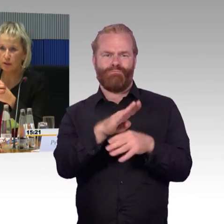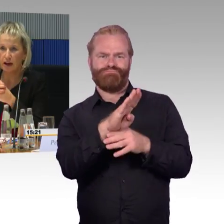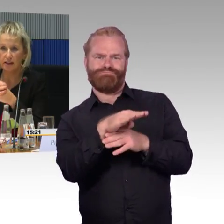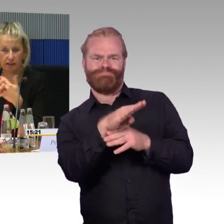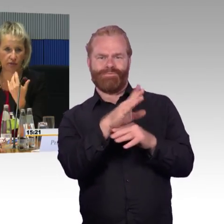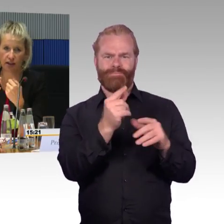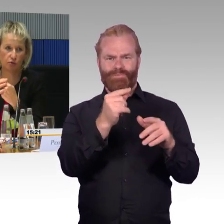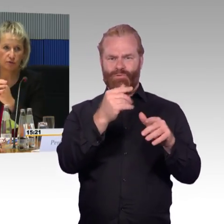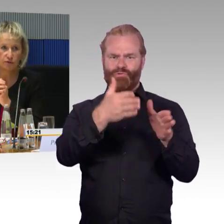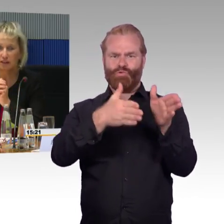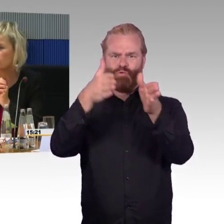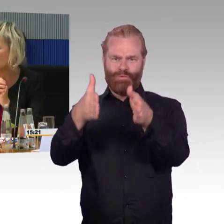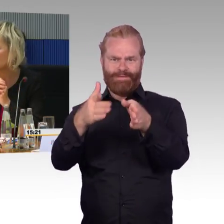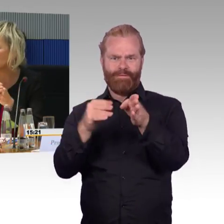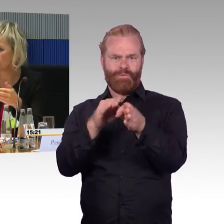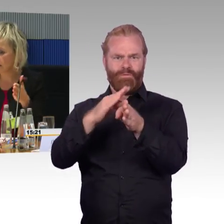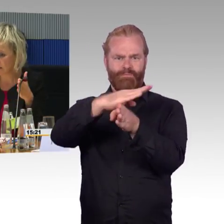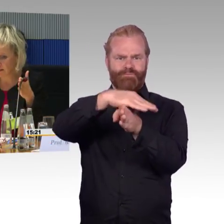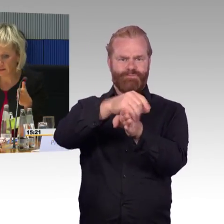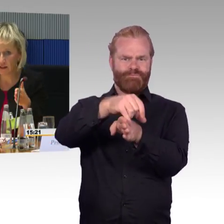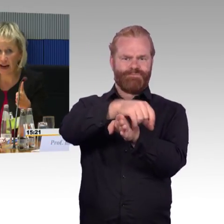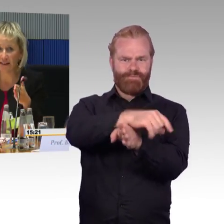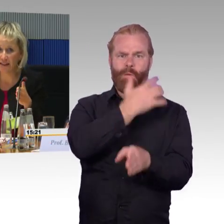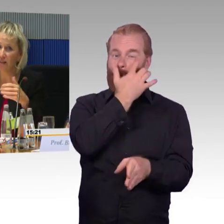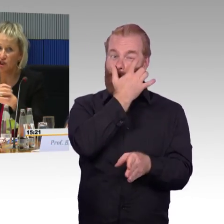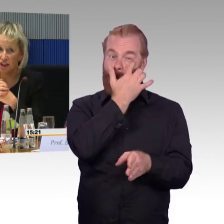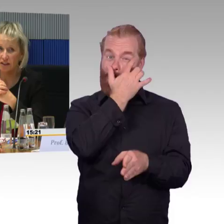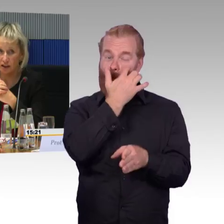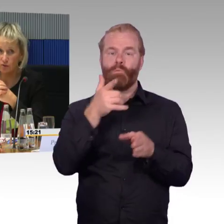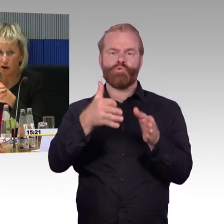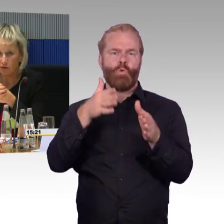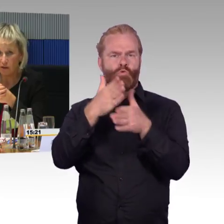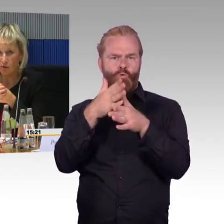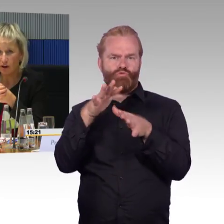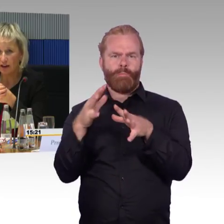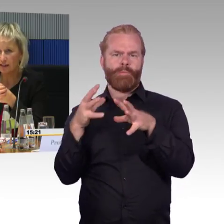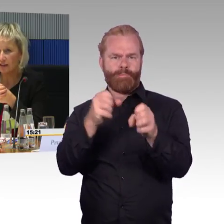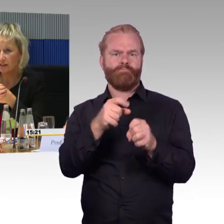dass eine zierliche Zugbegleiterin, die vielleicht 50 Kilo wiegt, diesen Steg aufbauen kann